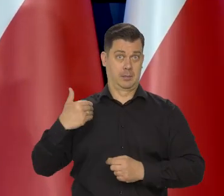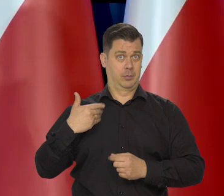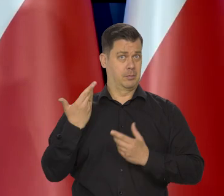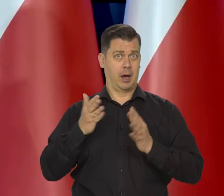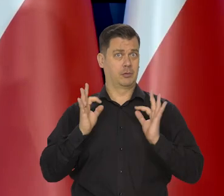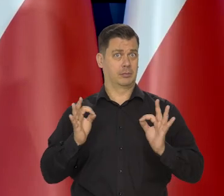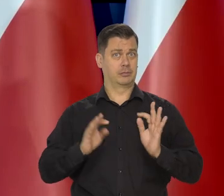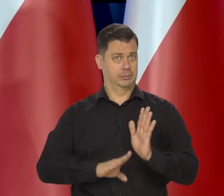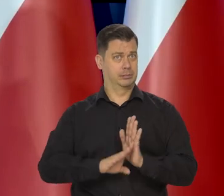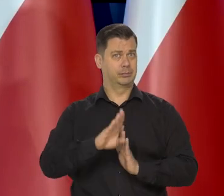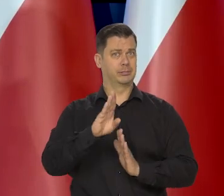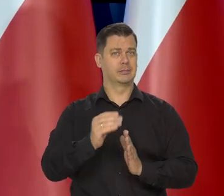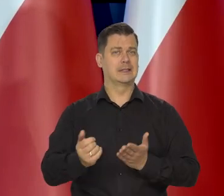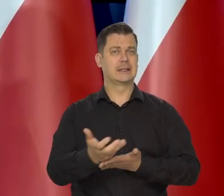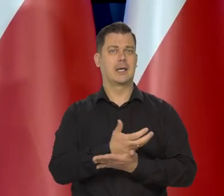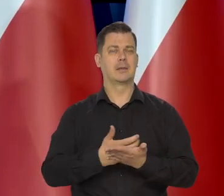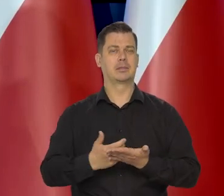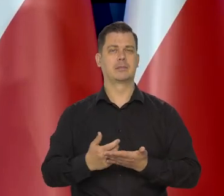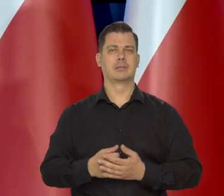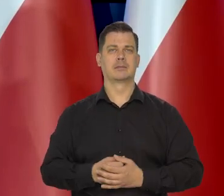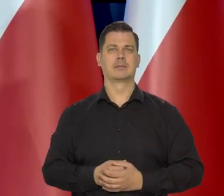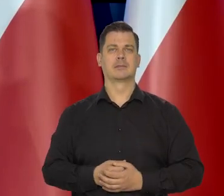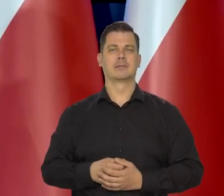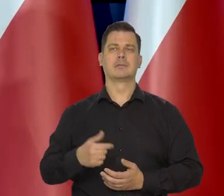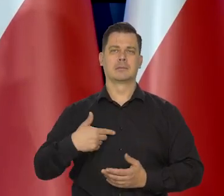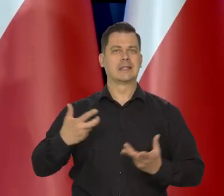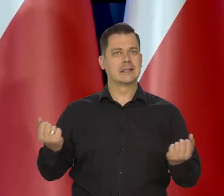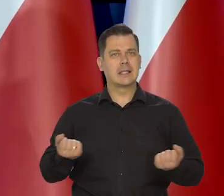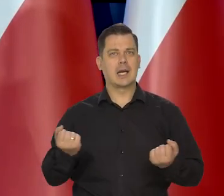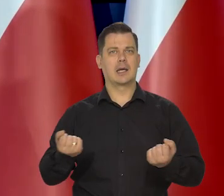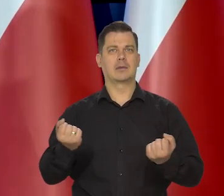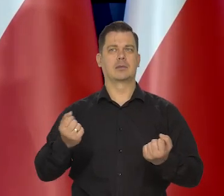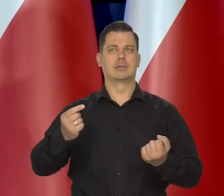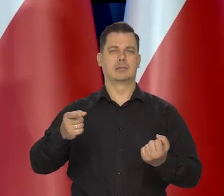Staraliśmy się jako kraj — to rząd się starał z kolei,